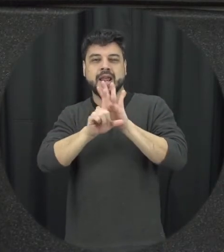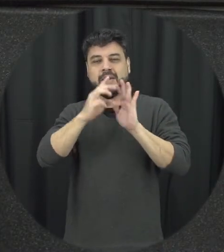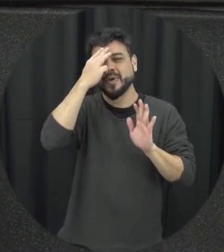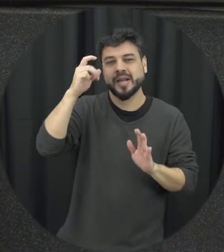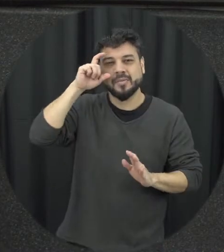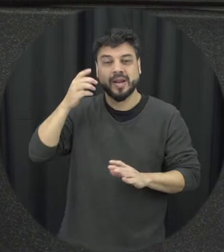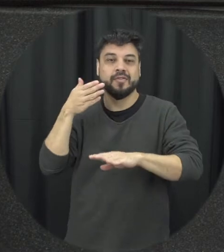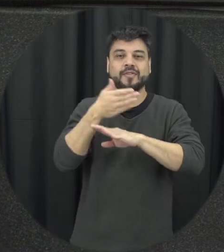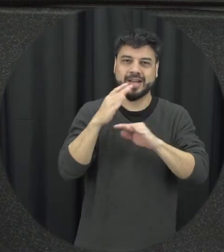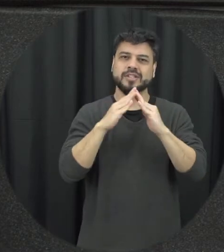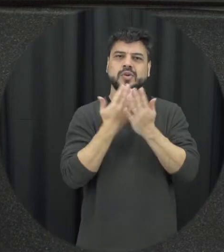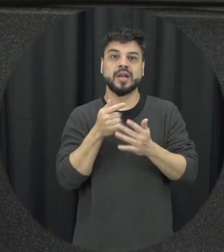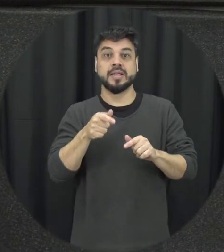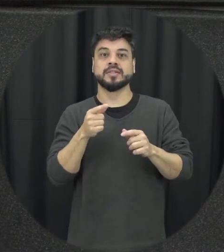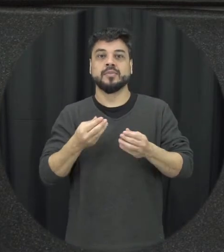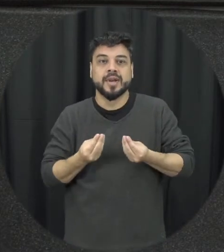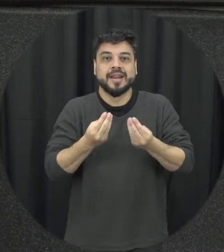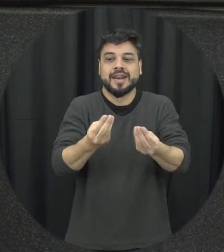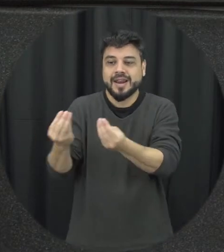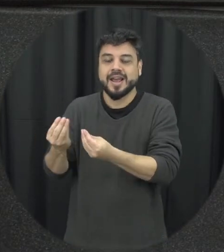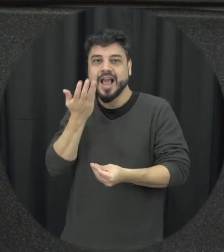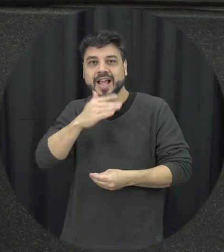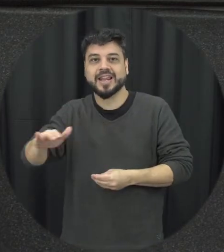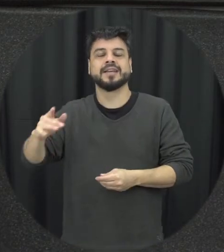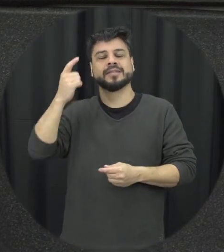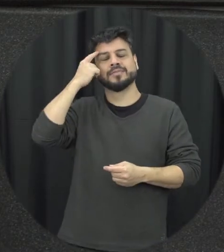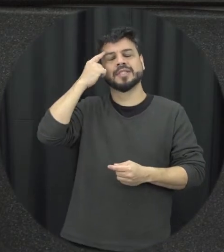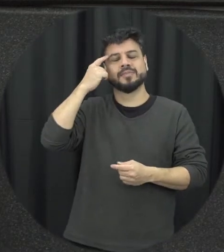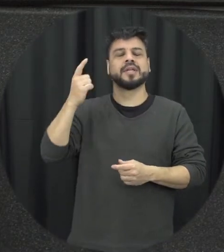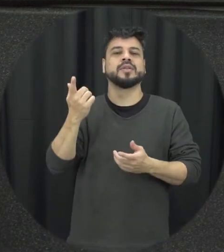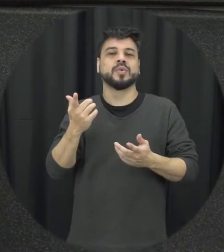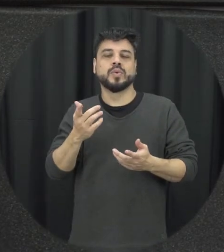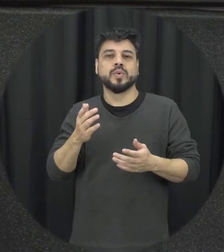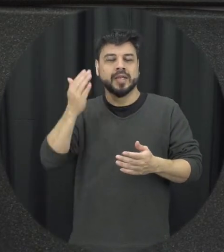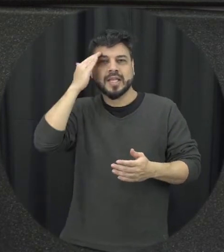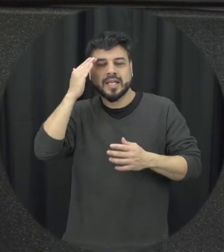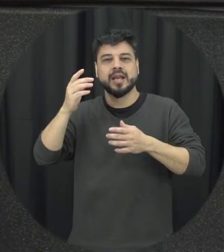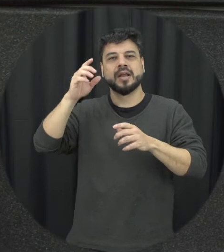essa conscientização que é bastante importante né para crianças e e adolescentes não tem muita